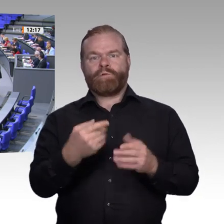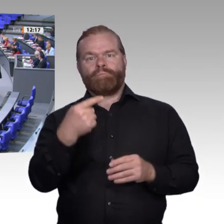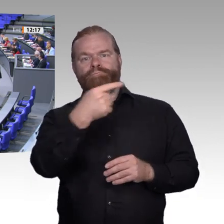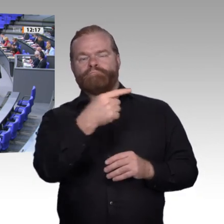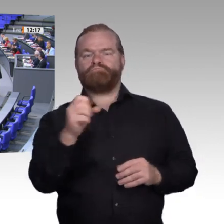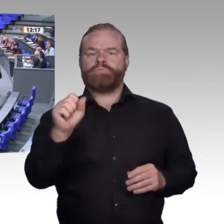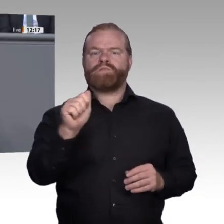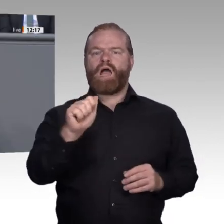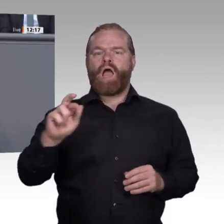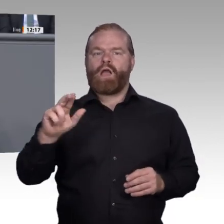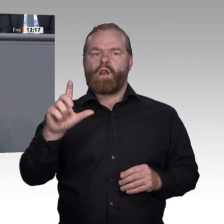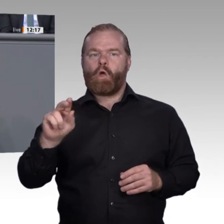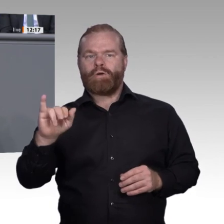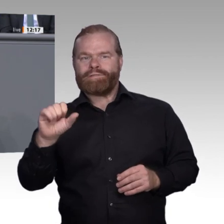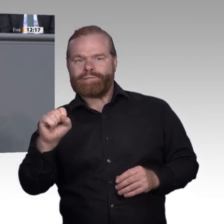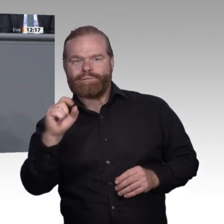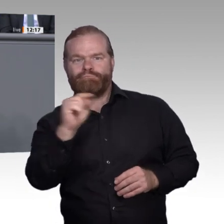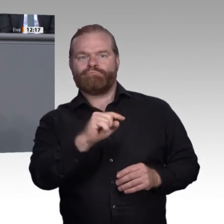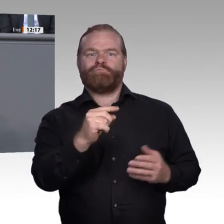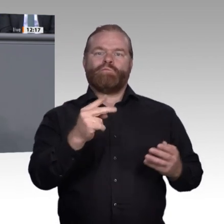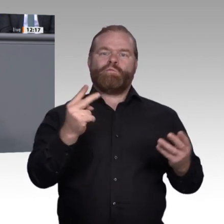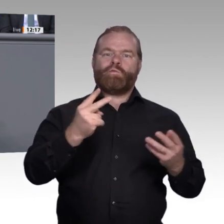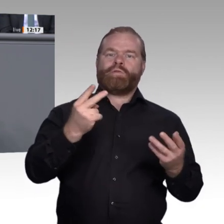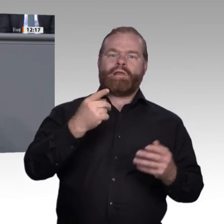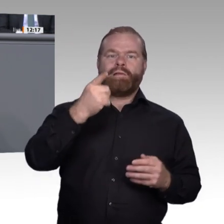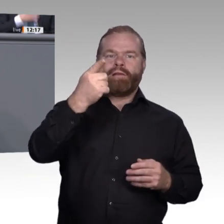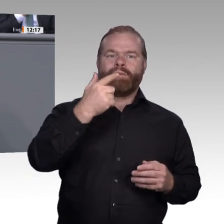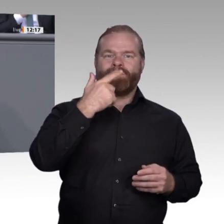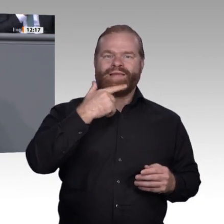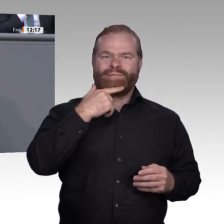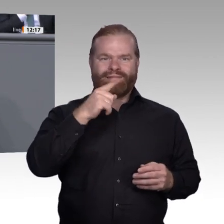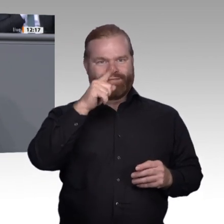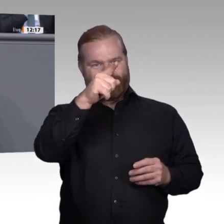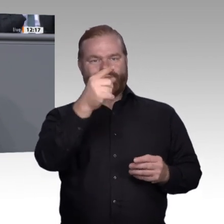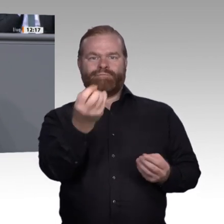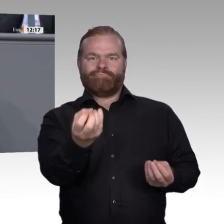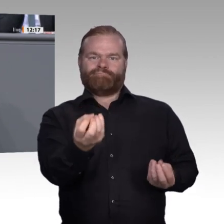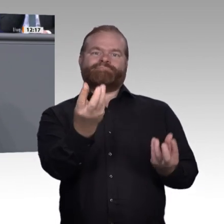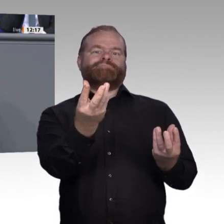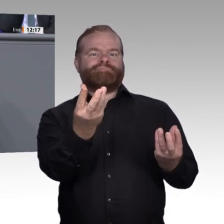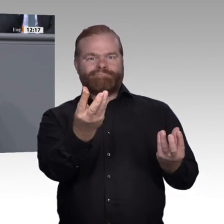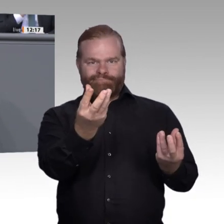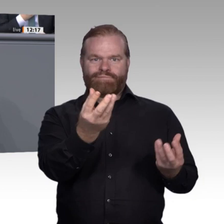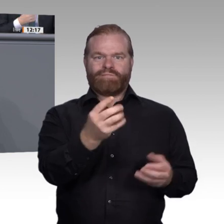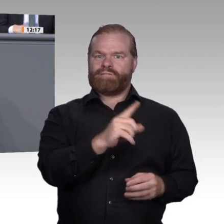Frau Fahimi, heute meine ich nicht alleine Sie – bemühen immer wieder die Angst,